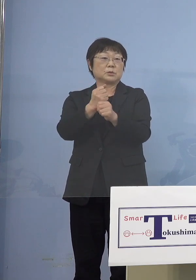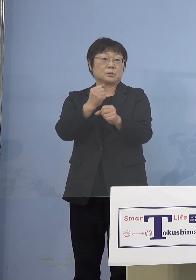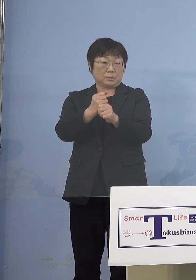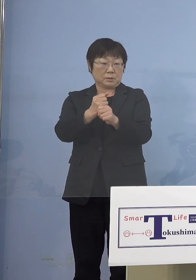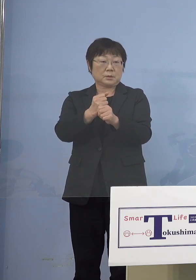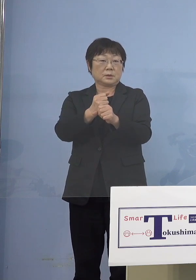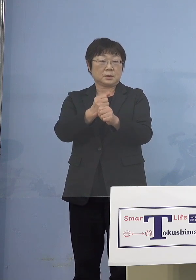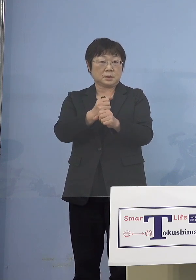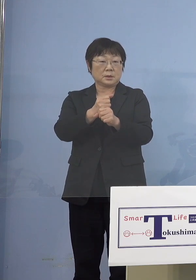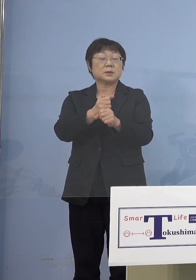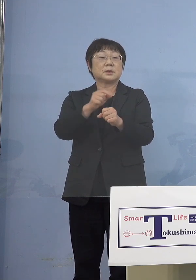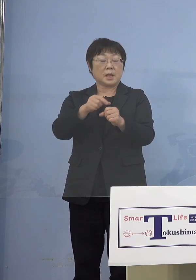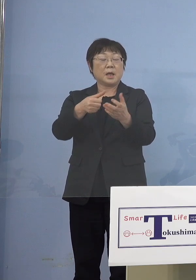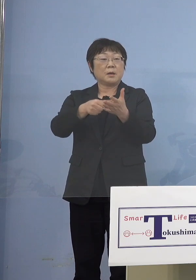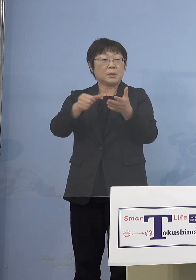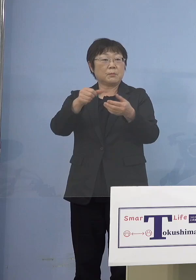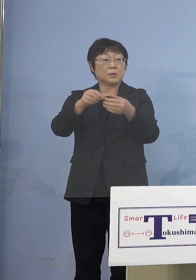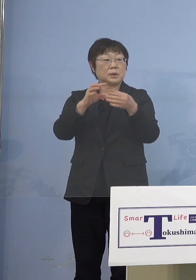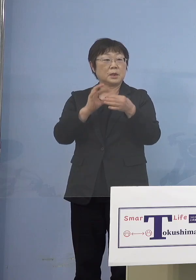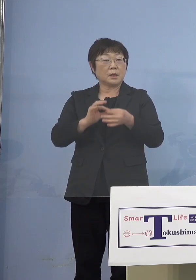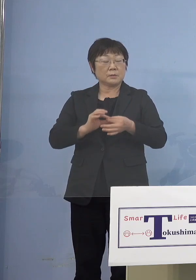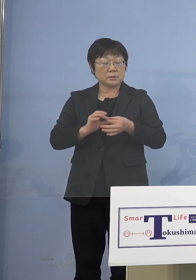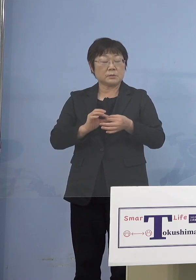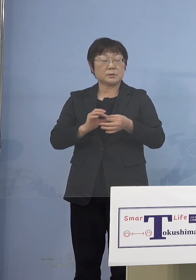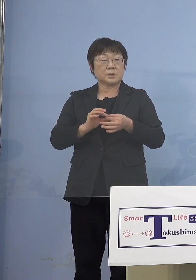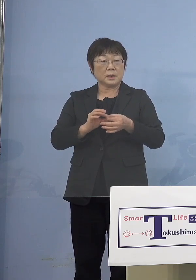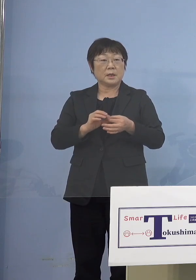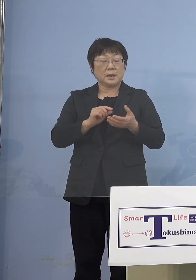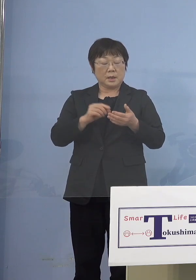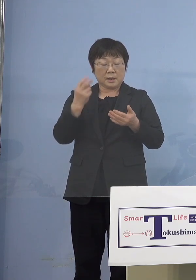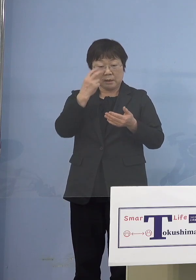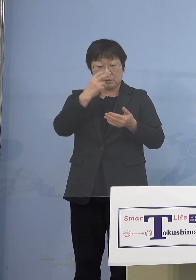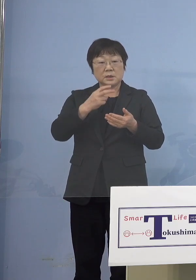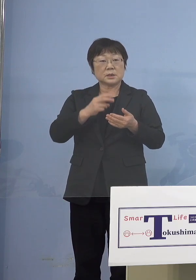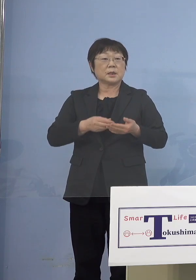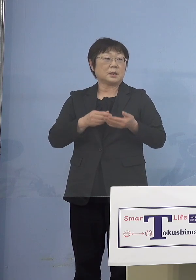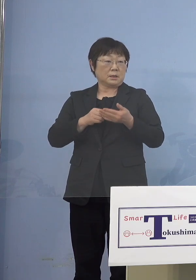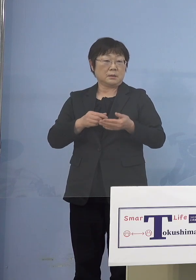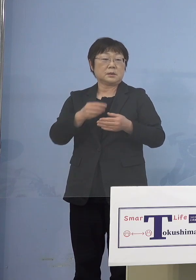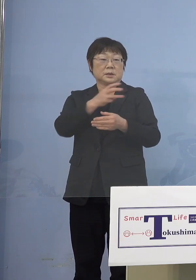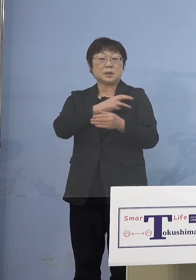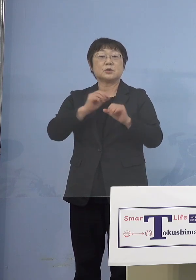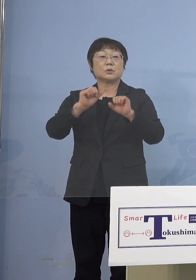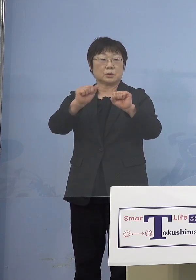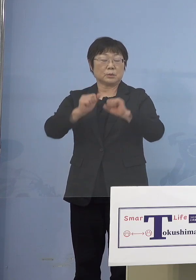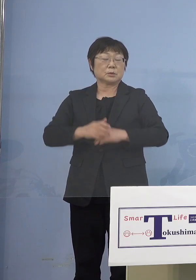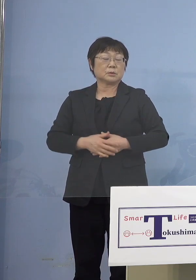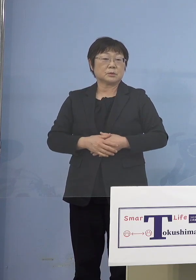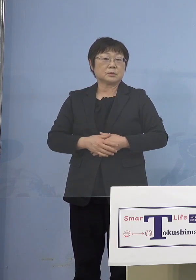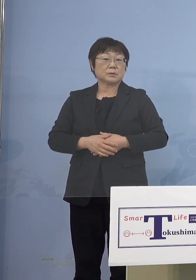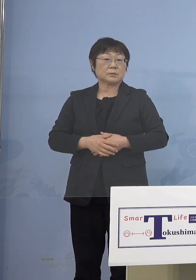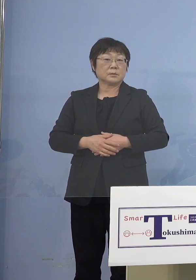名簿に沿う形での接種ということですから それと同じパターンを取ります （NHK） 口頭で伝えればいいということですか